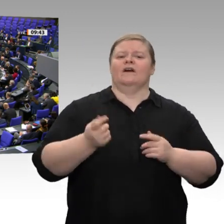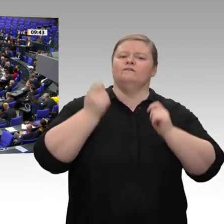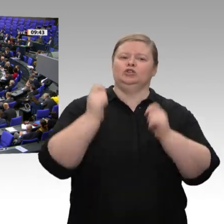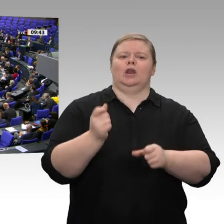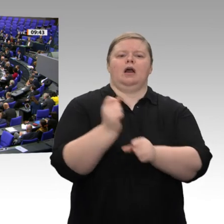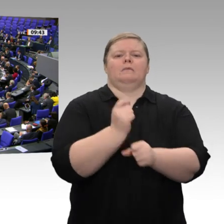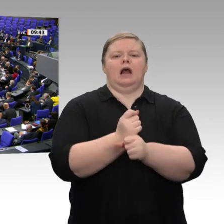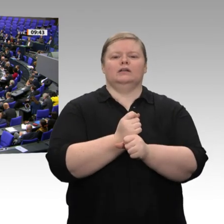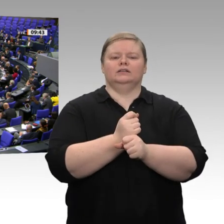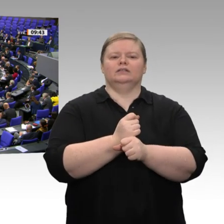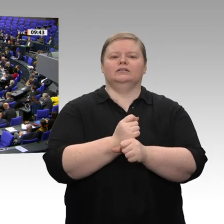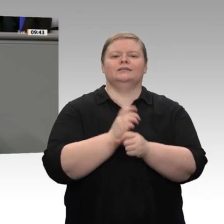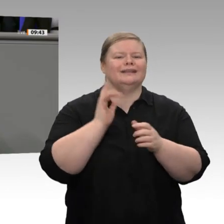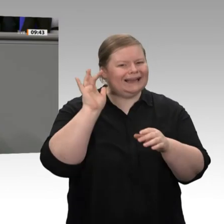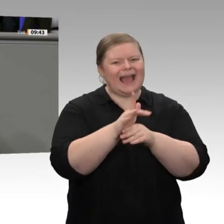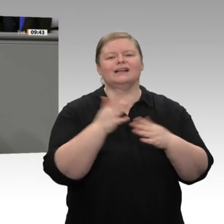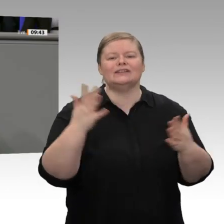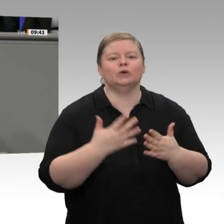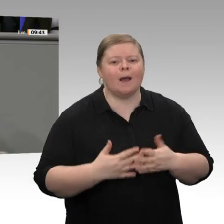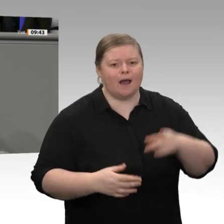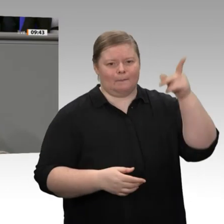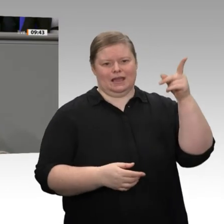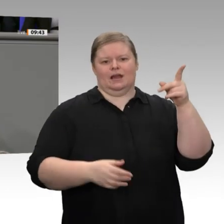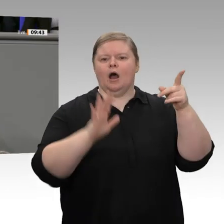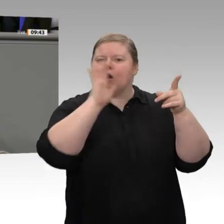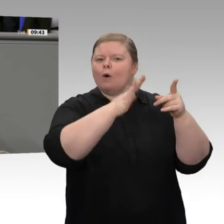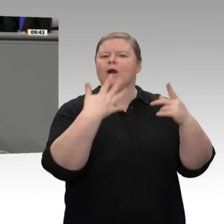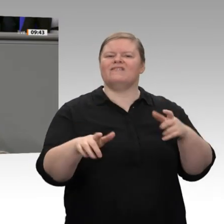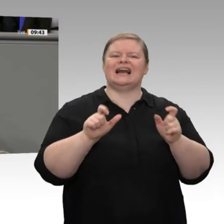annehmen. Es ist nicht mehr hinnehmbar, meine Damen und Herren, was da passiert.